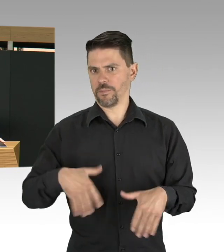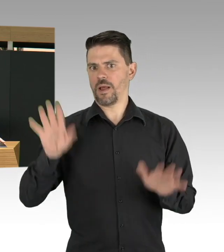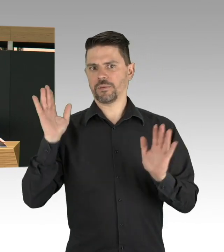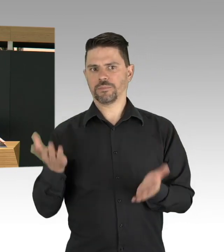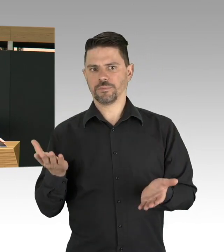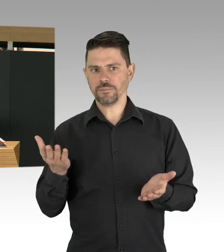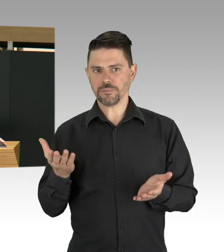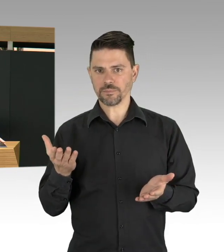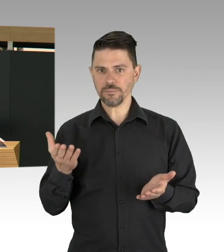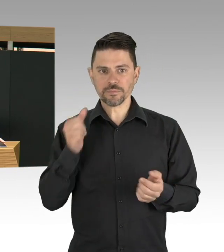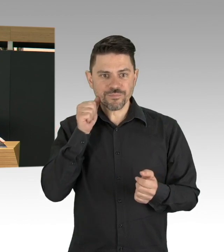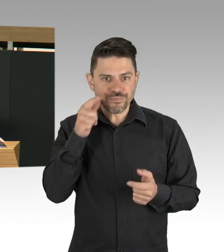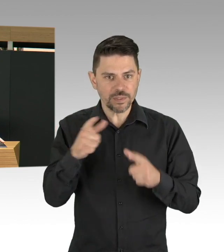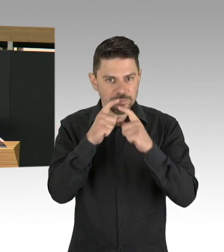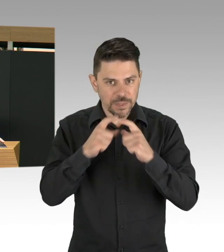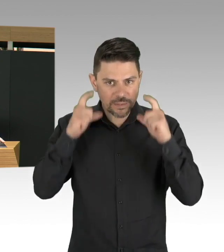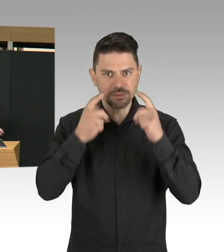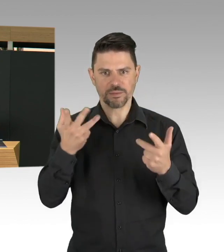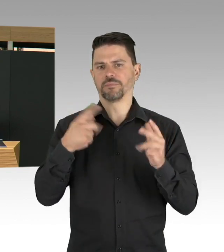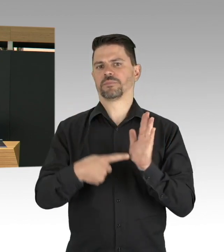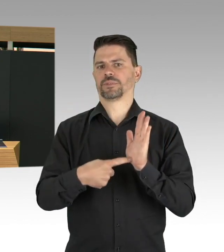Ich will aber zum Thema Impfen noch mal auch ganz konkret sagen,